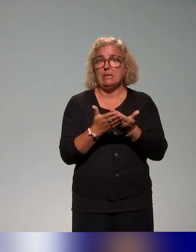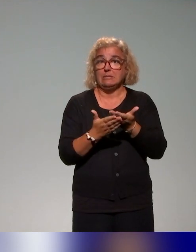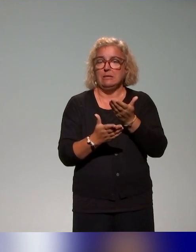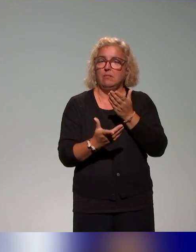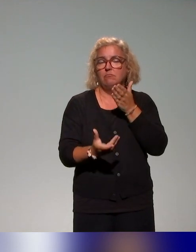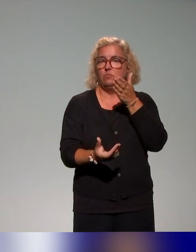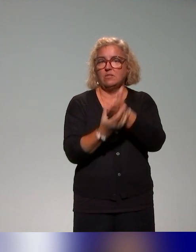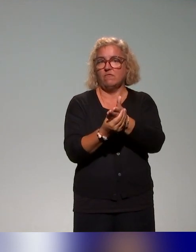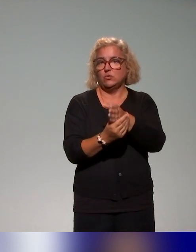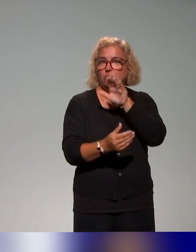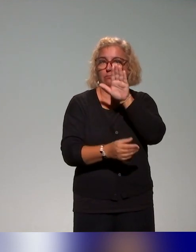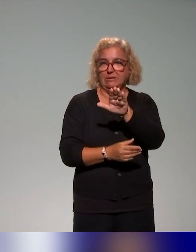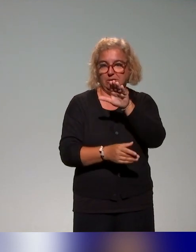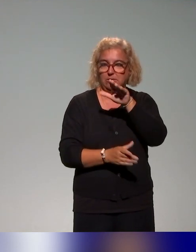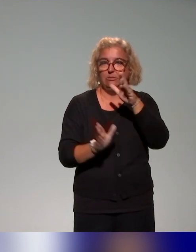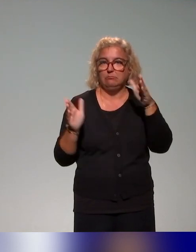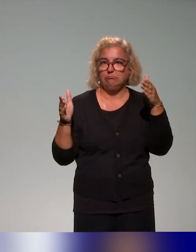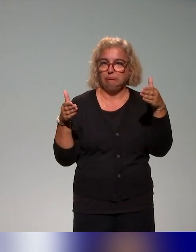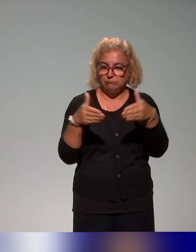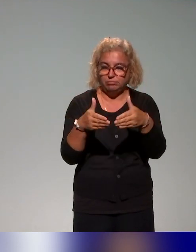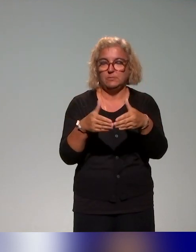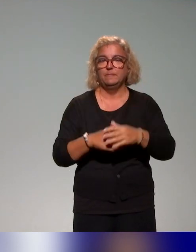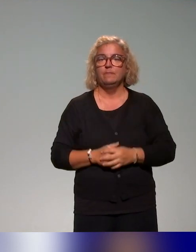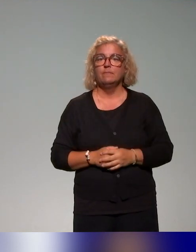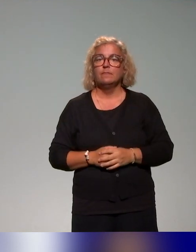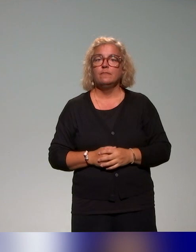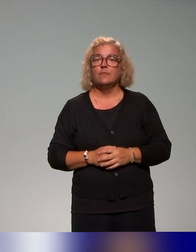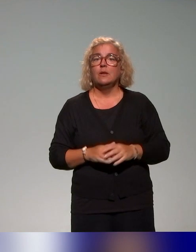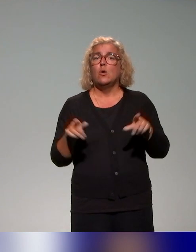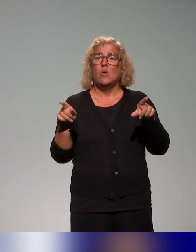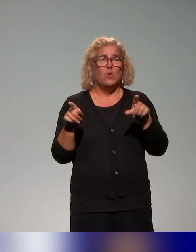avec autour de cette problématisation, toujours l'idée de faire évoluer